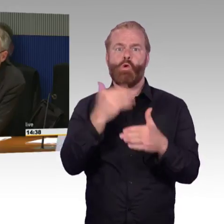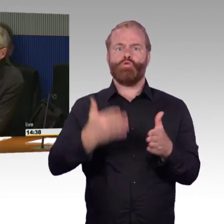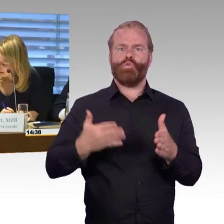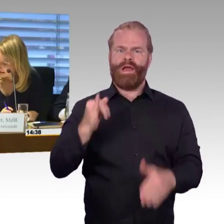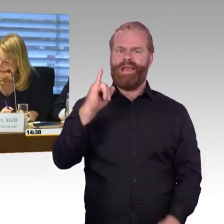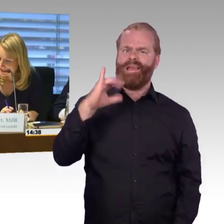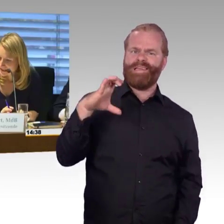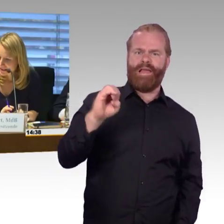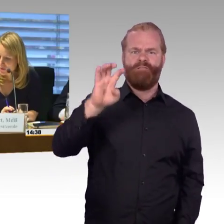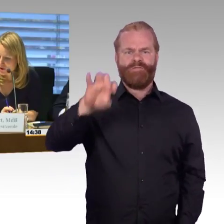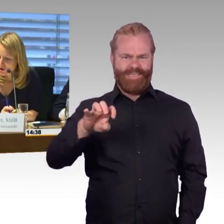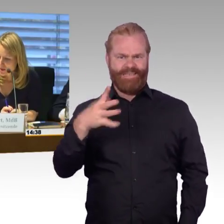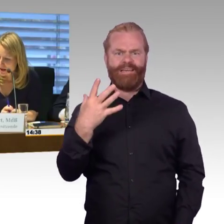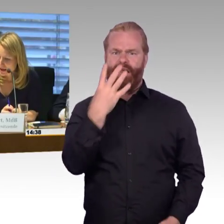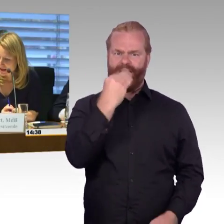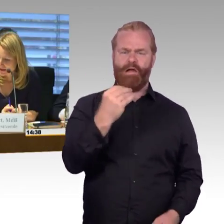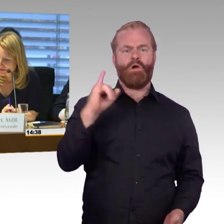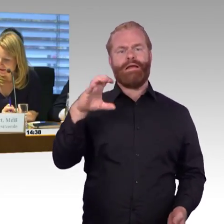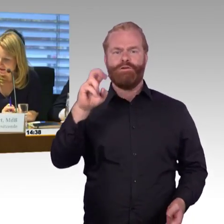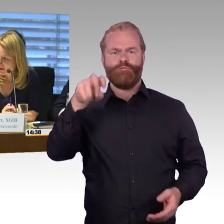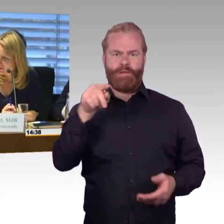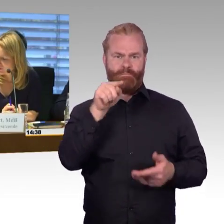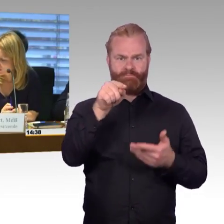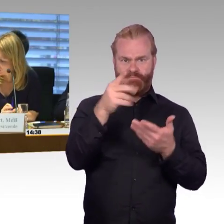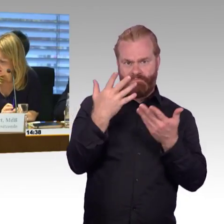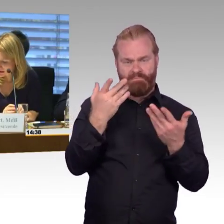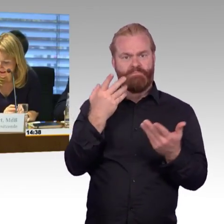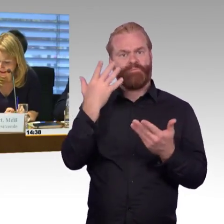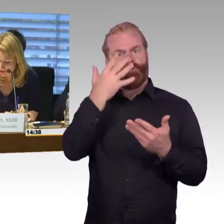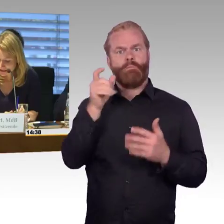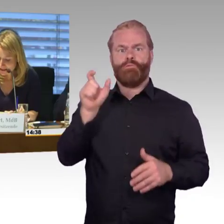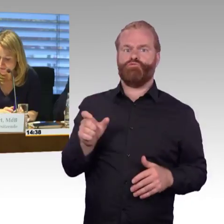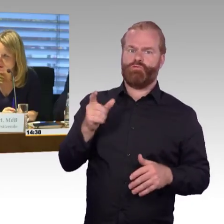(Rednerwechsel) Ja, vielen Dank Herr Gastel. Ich möchte noch einmal einen Hinweis vom Ausschusssekretariat weiter geben